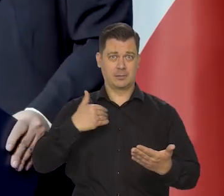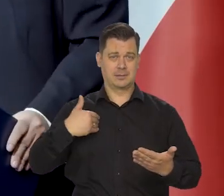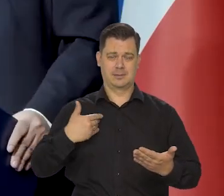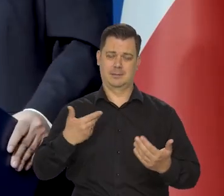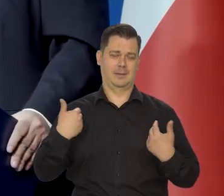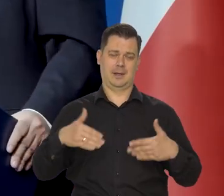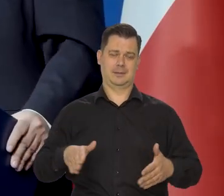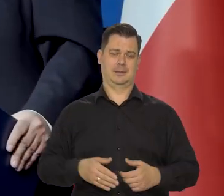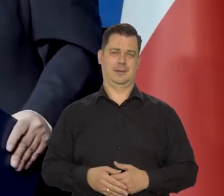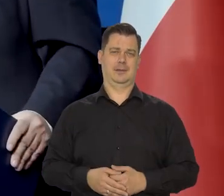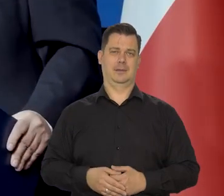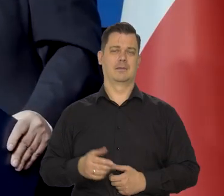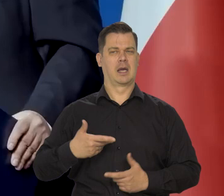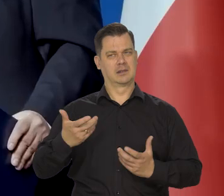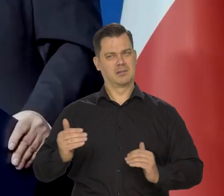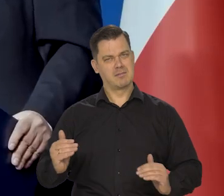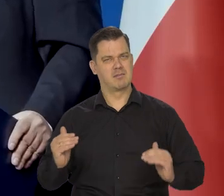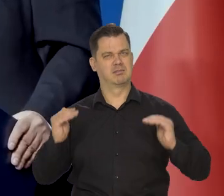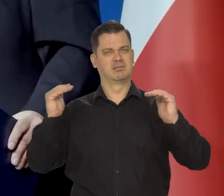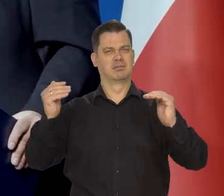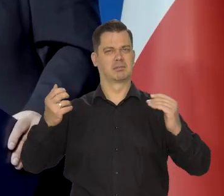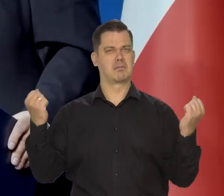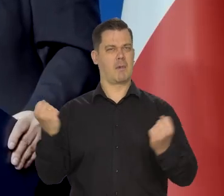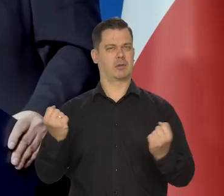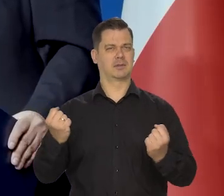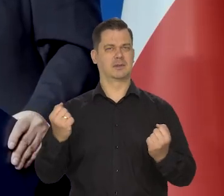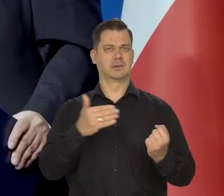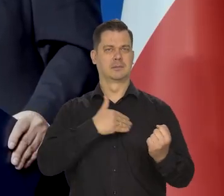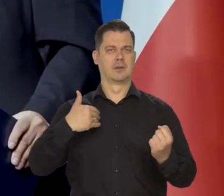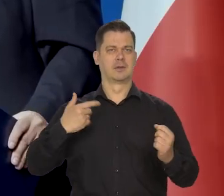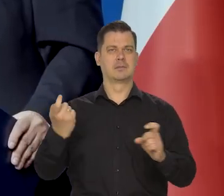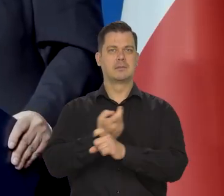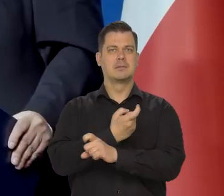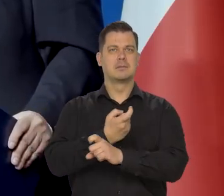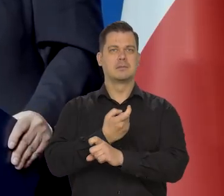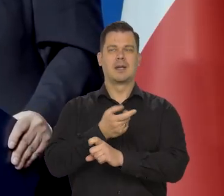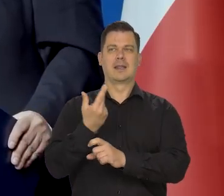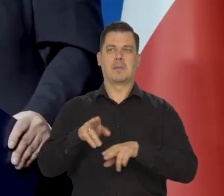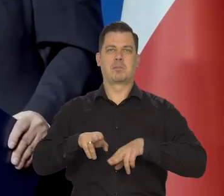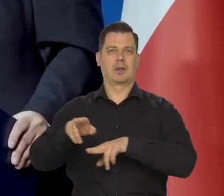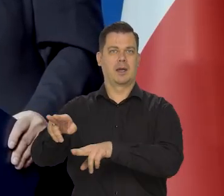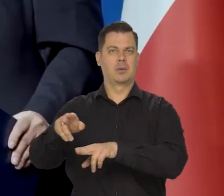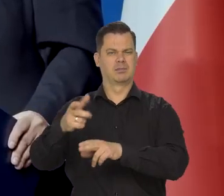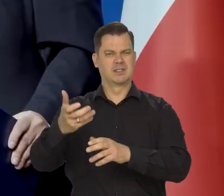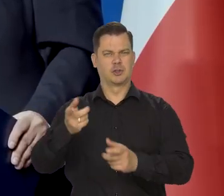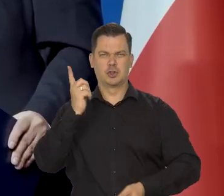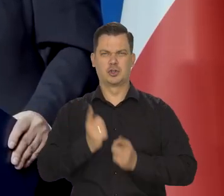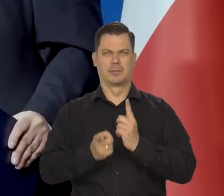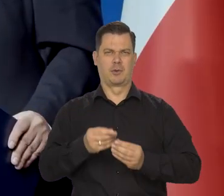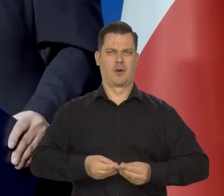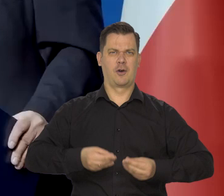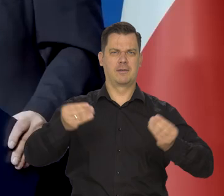Przeciwnie, chcemy umocnienia naszego państwa polski jako niepodległego kraju, który się szybko rozwija.